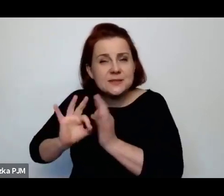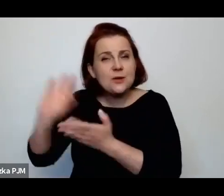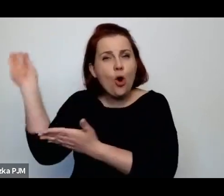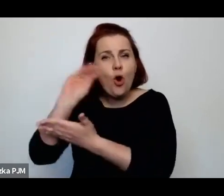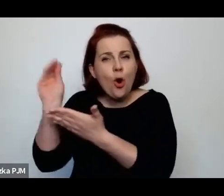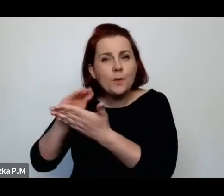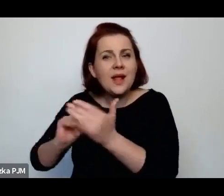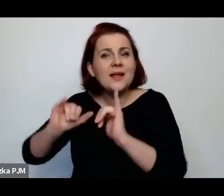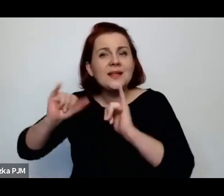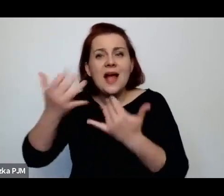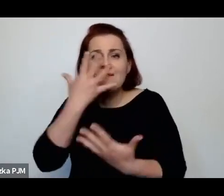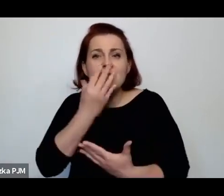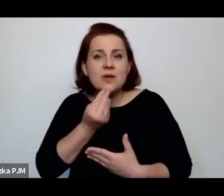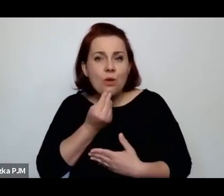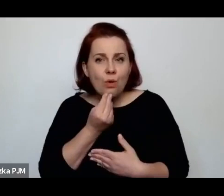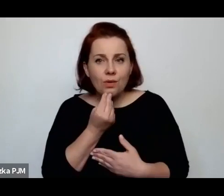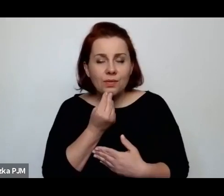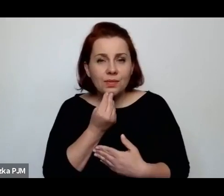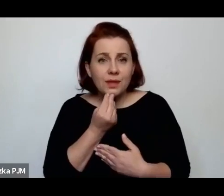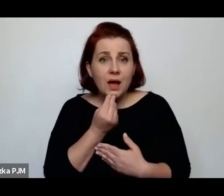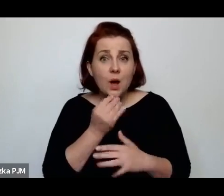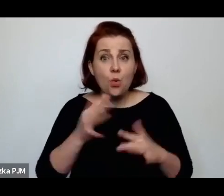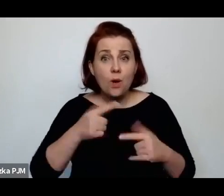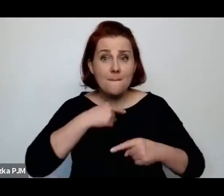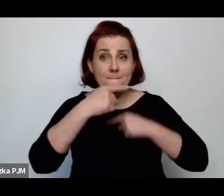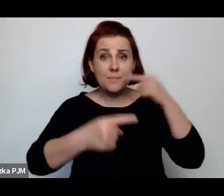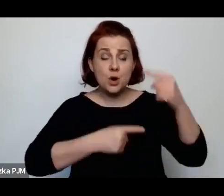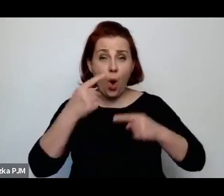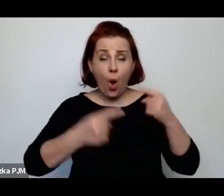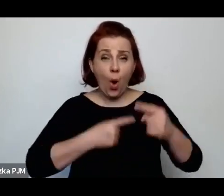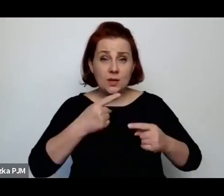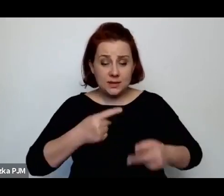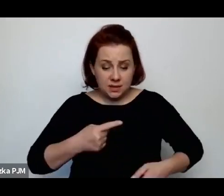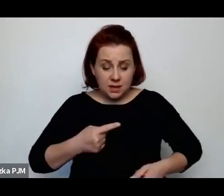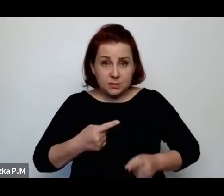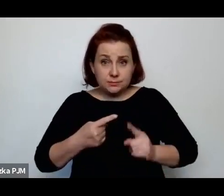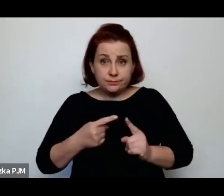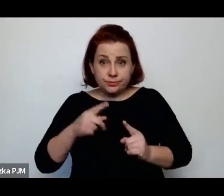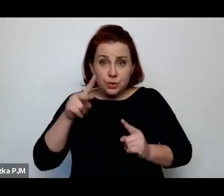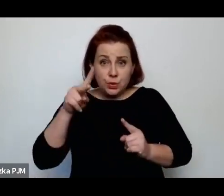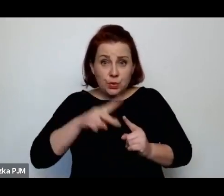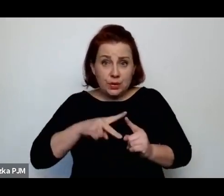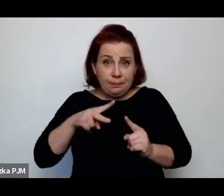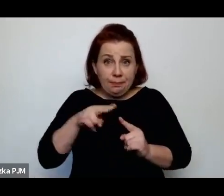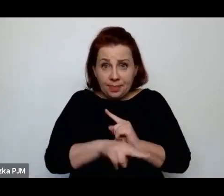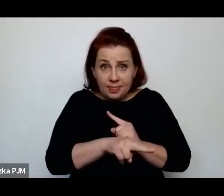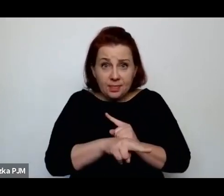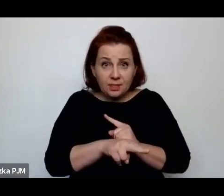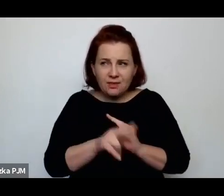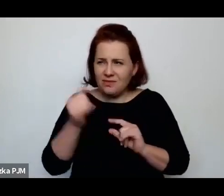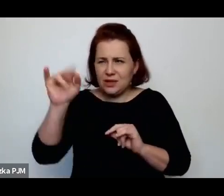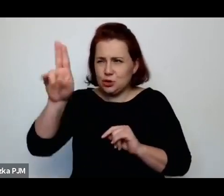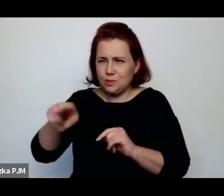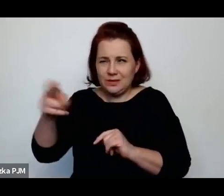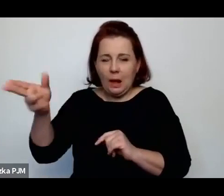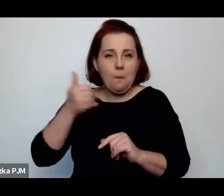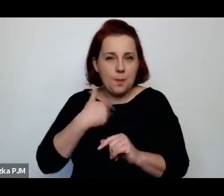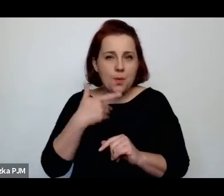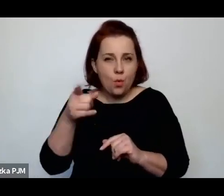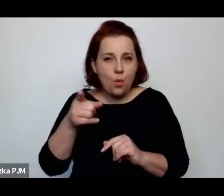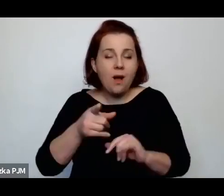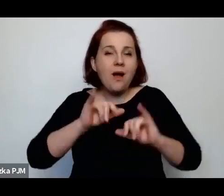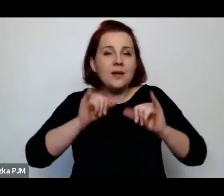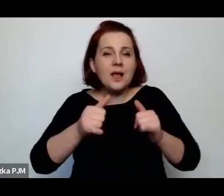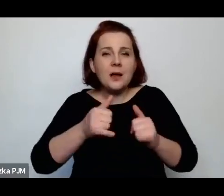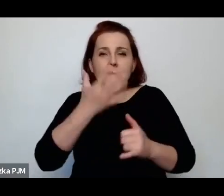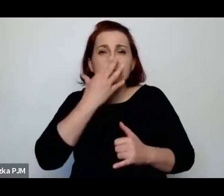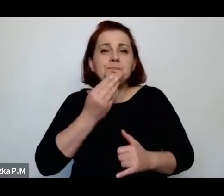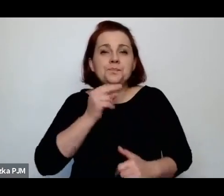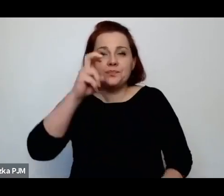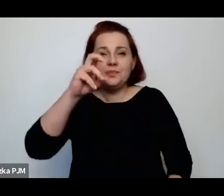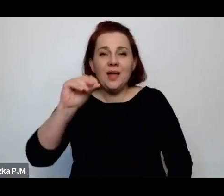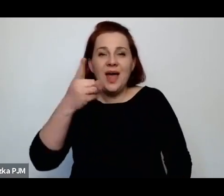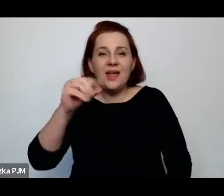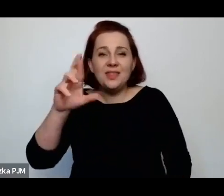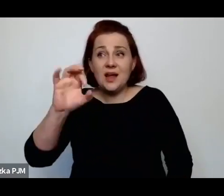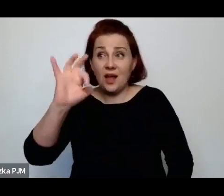jak wygląda proces obrzezania w szpitalu na Czystem, jak wygląda hedera, czyli szkoła żydowska